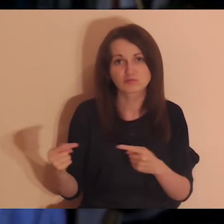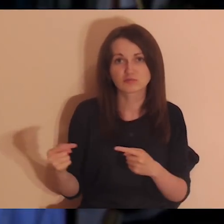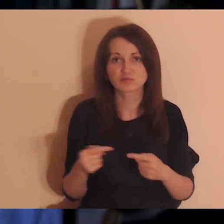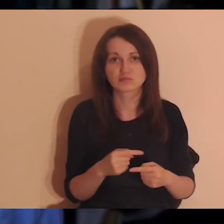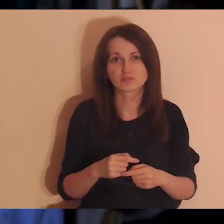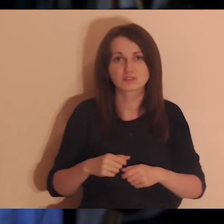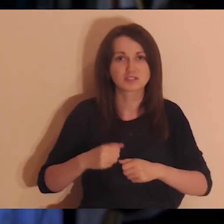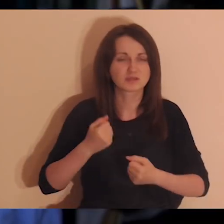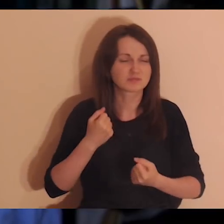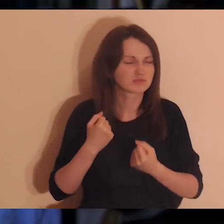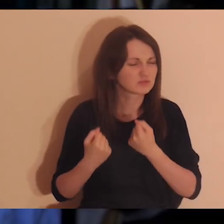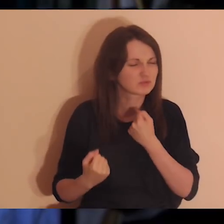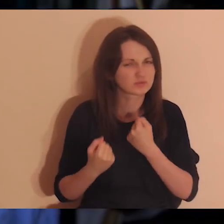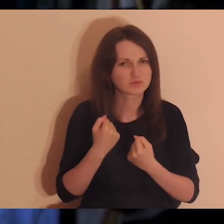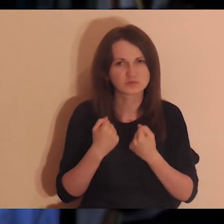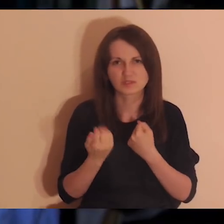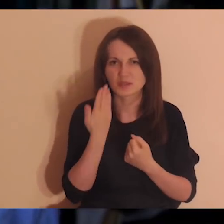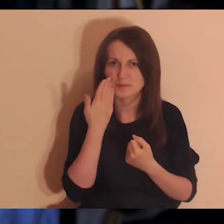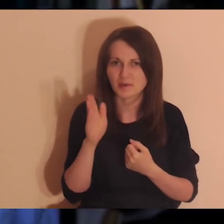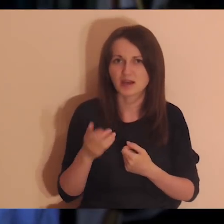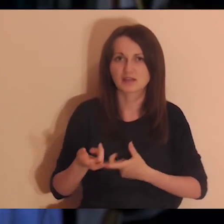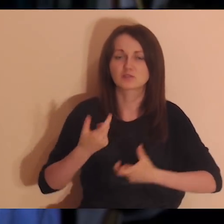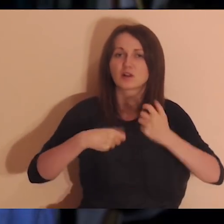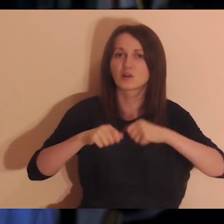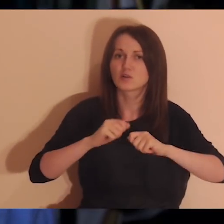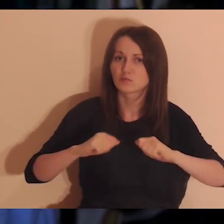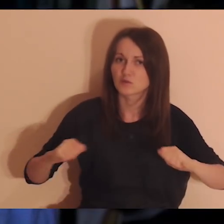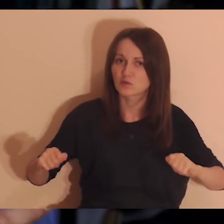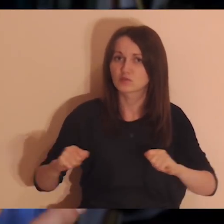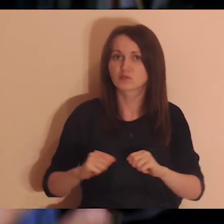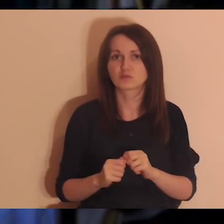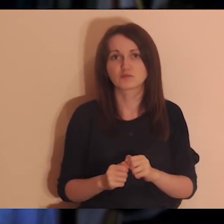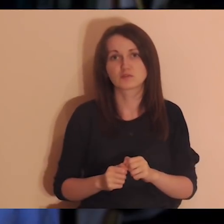Nie będziemy się zajmować też próbą rozwiązania jakiegoś konfliktu.